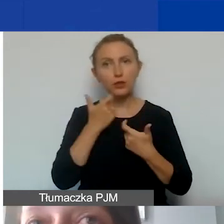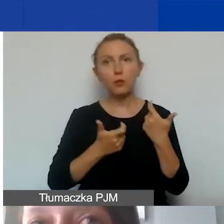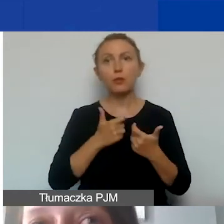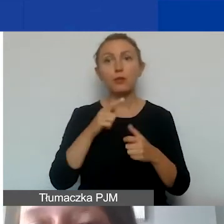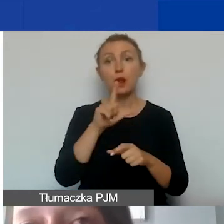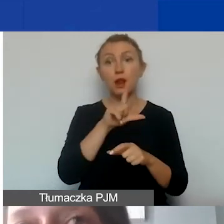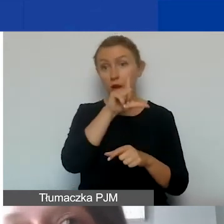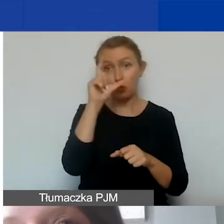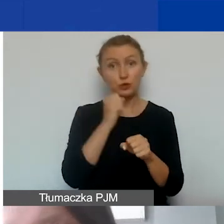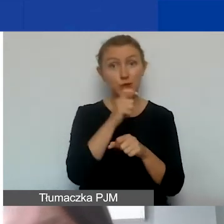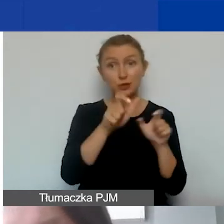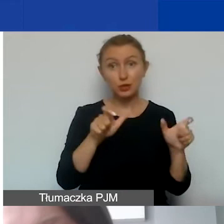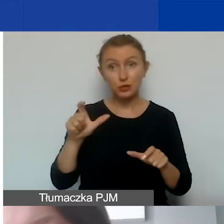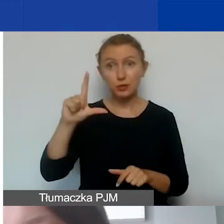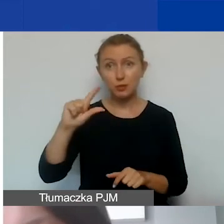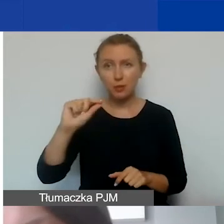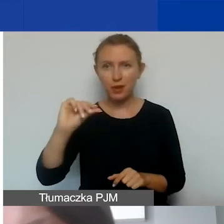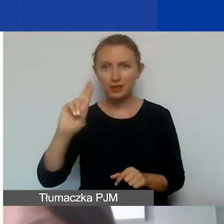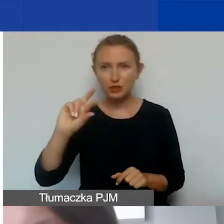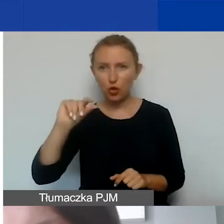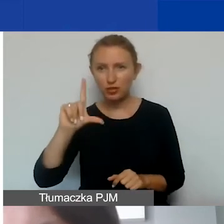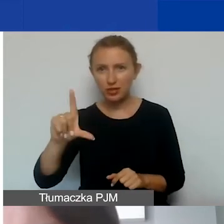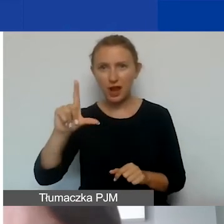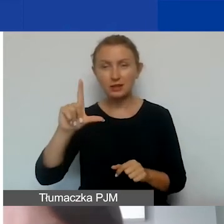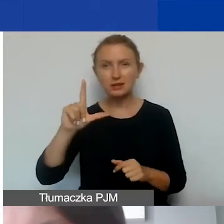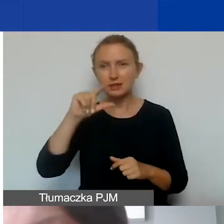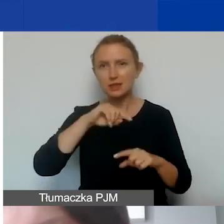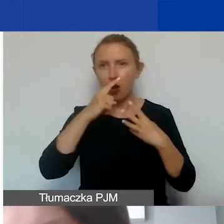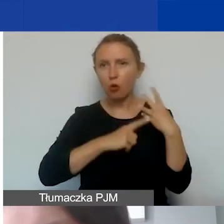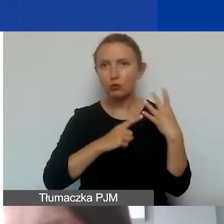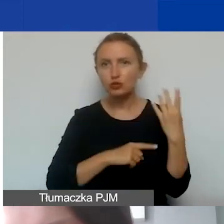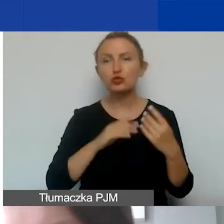wtedy przed podpisaniem umowy będziemy musieli aktualizować budżet.